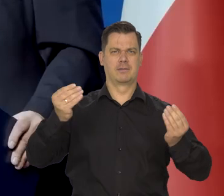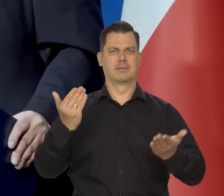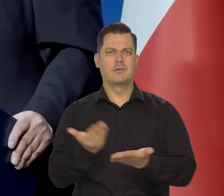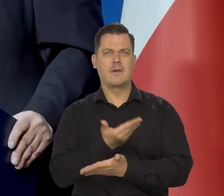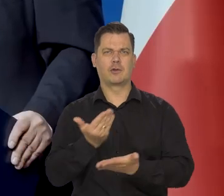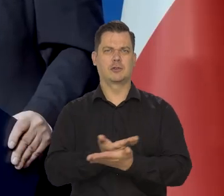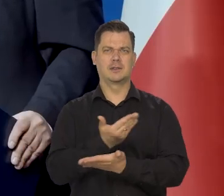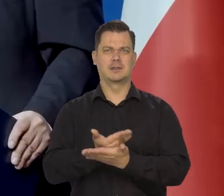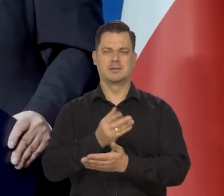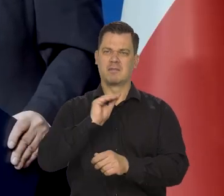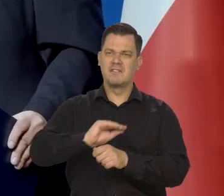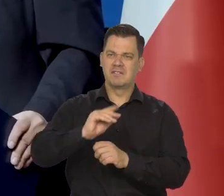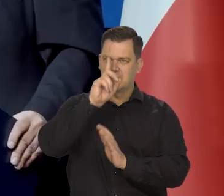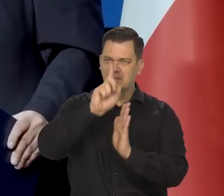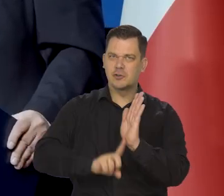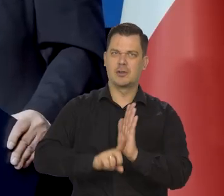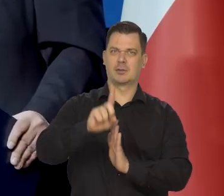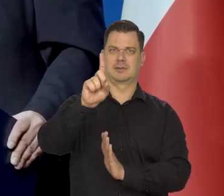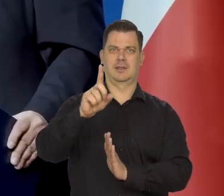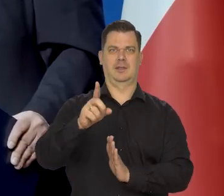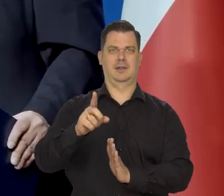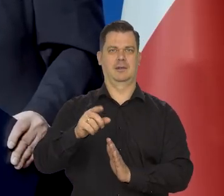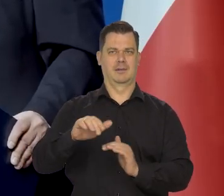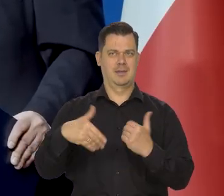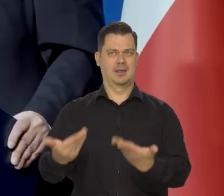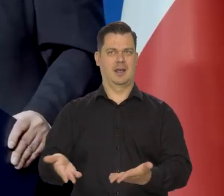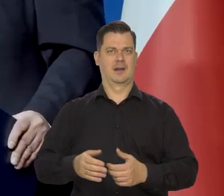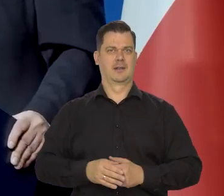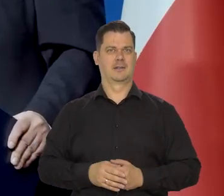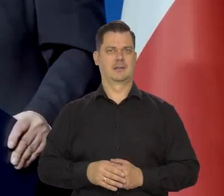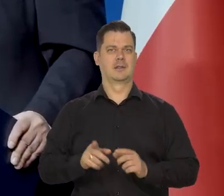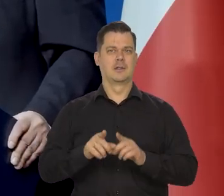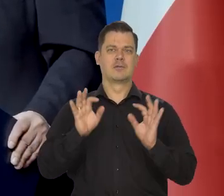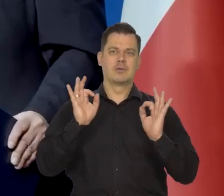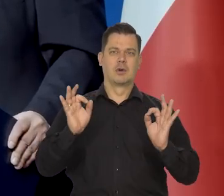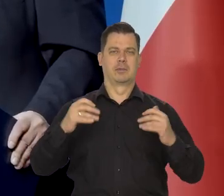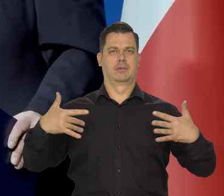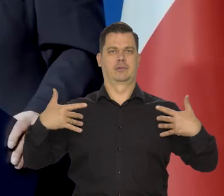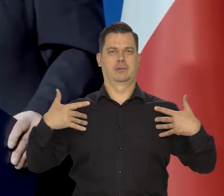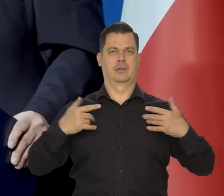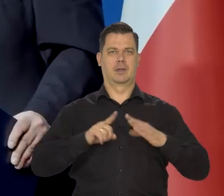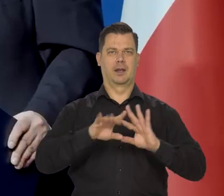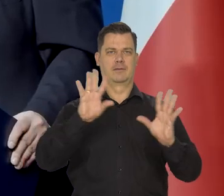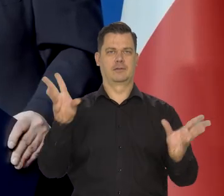Jest nowoczesny, świetnie kształci ludzi, zapewnia odpowiedni poziom życia wszystkim.